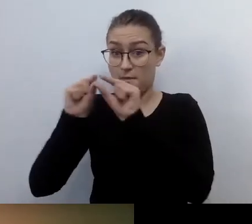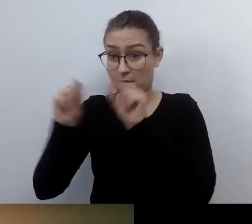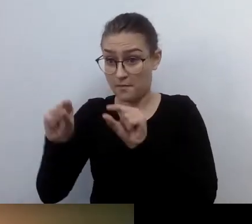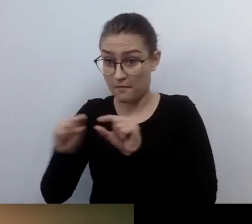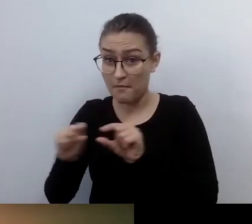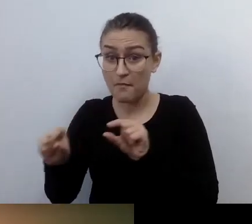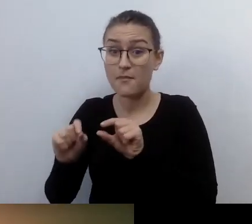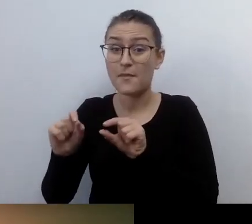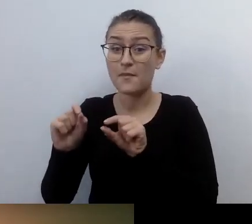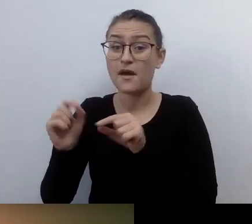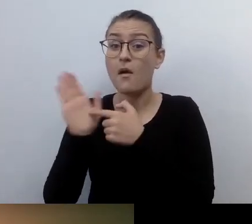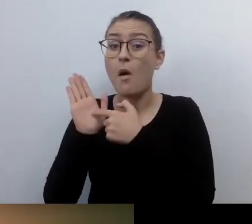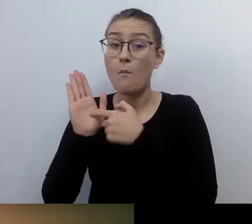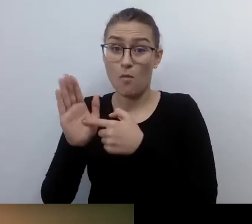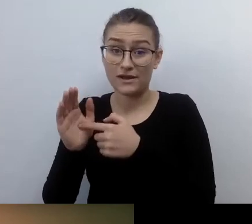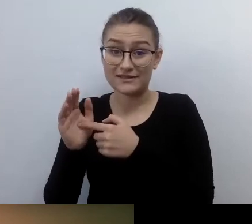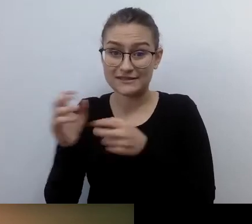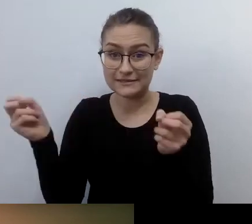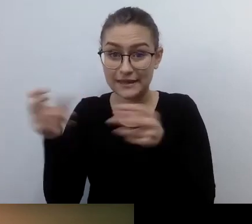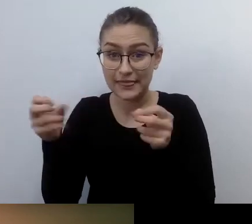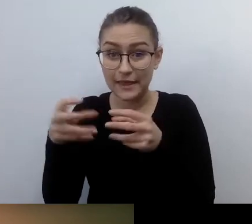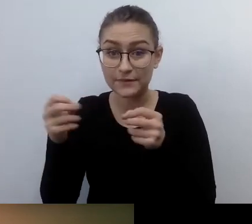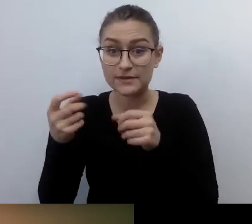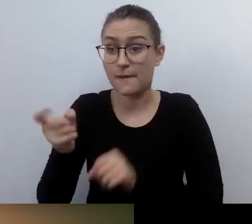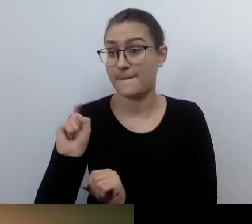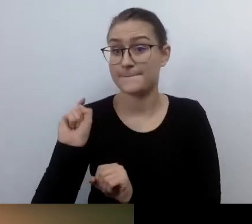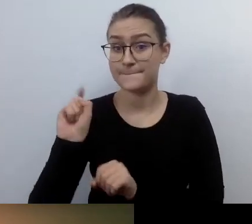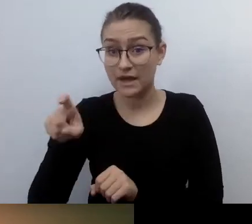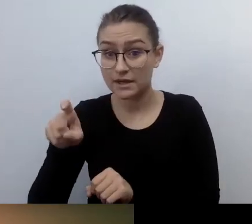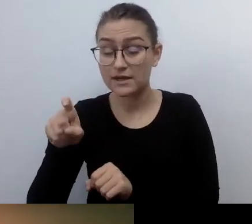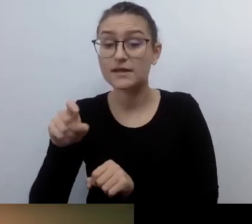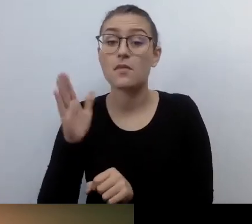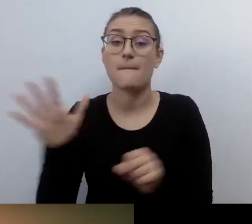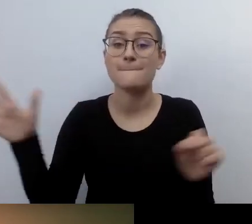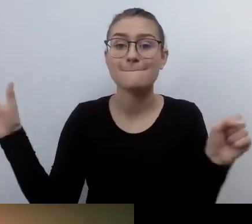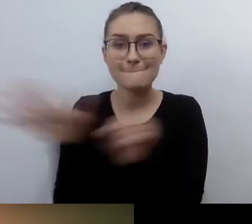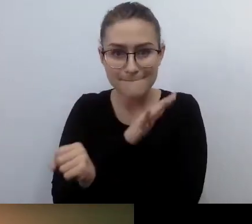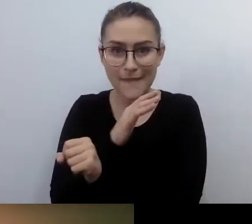pokaż pełną transkrypcję, czyli View Full Transcript, i ustawienia napisów - Subtitle Settings.